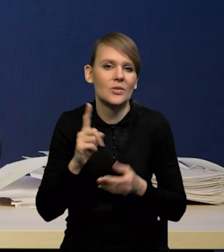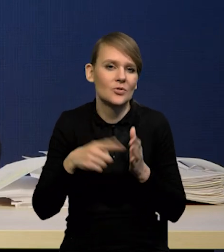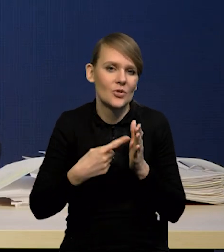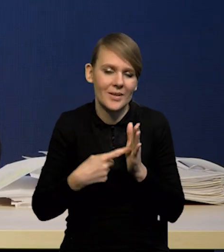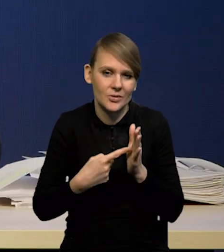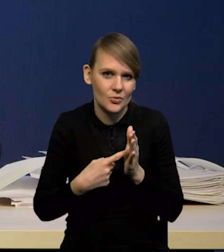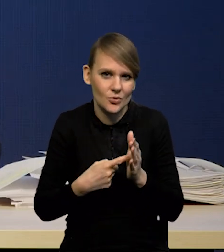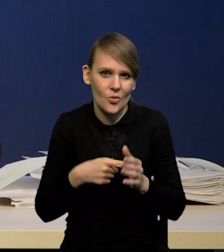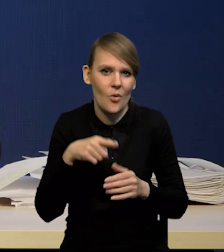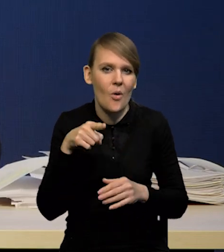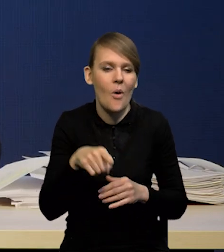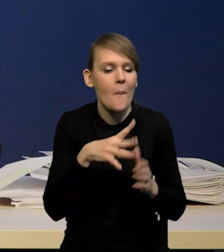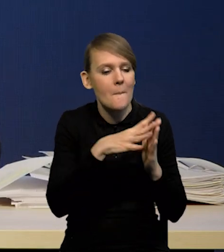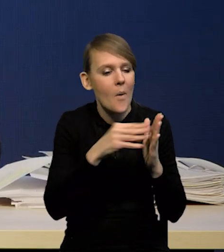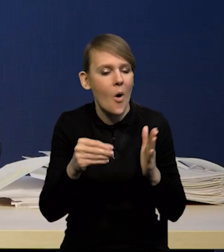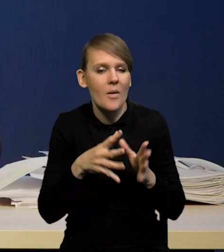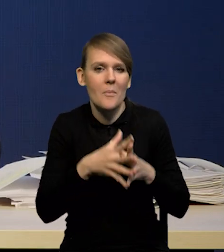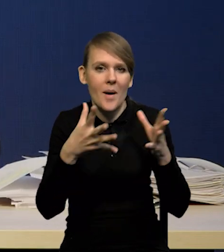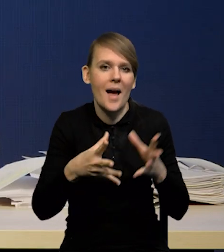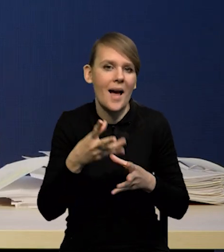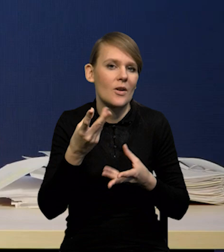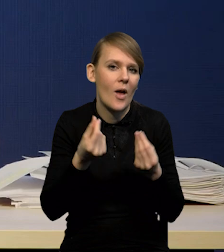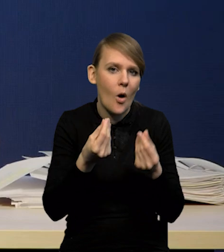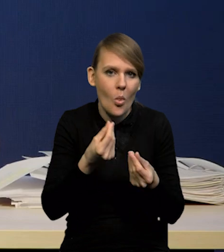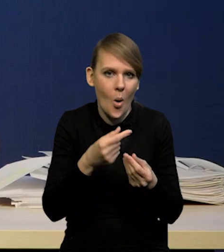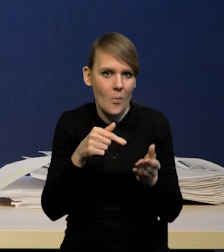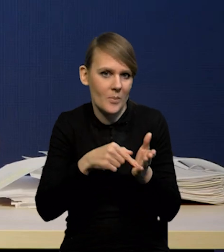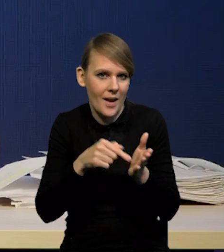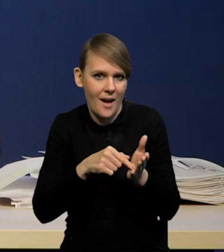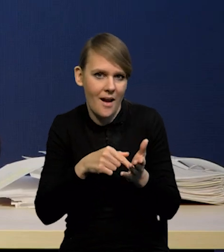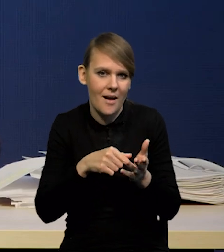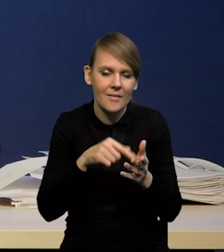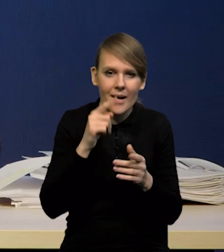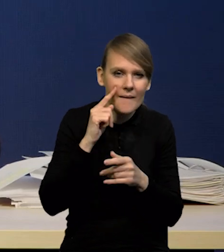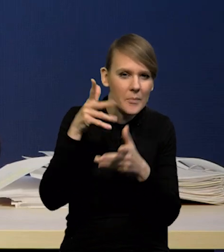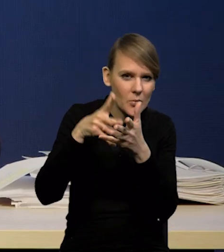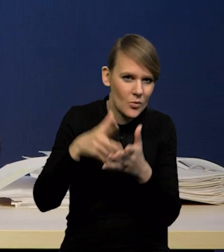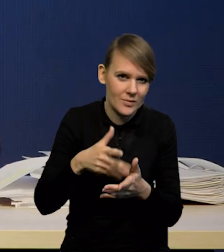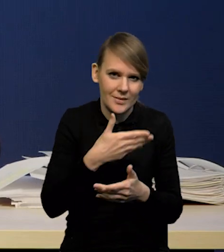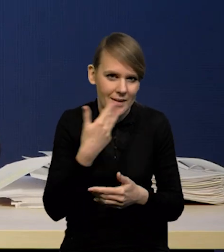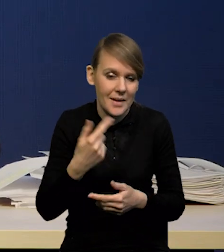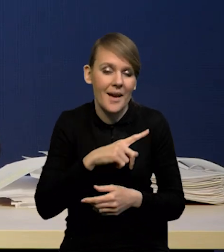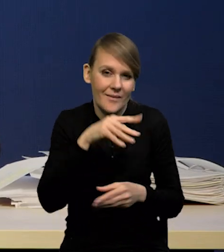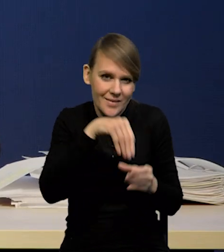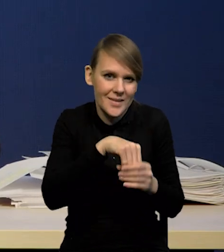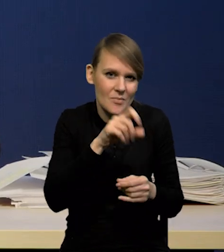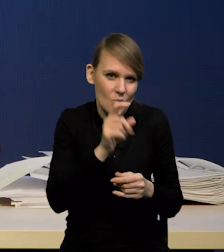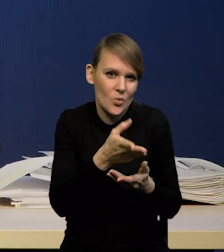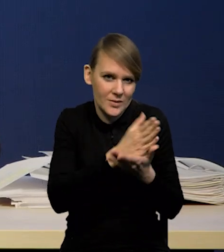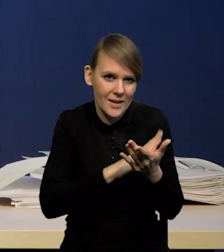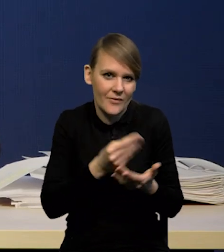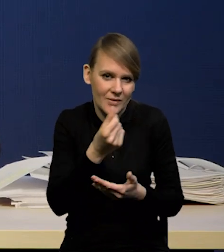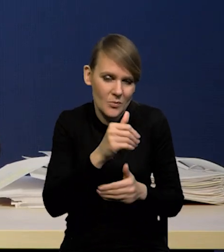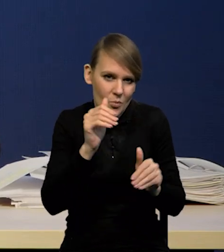w takich modelach makroekonomicznych, przynajmniej w takim jak nasz, choć mamy segment finansowy i możemy go wykorzystać.